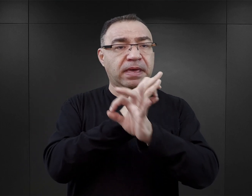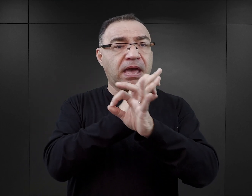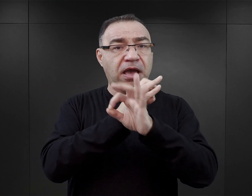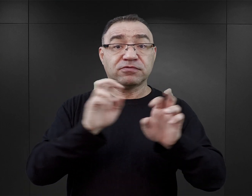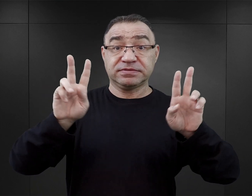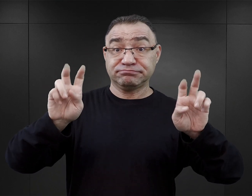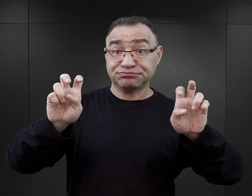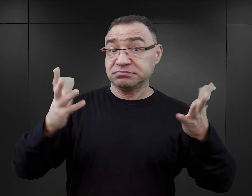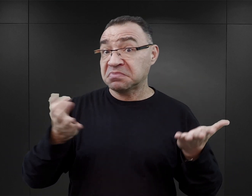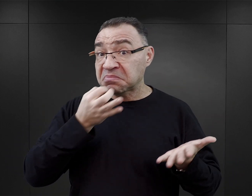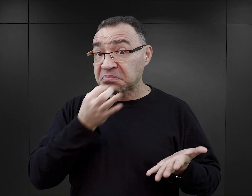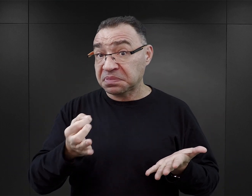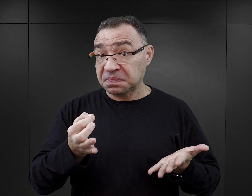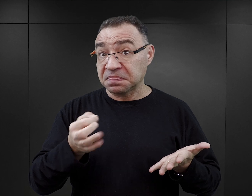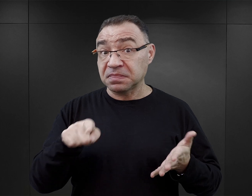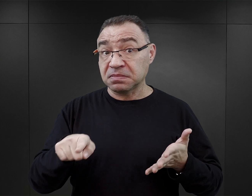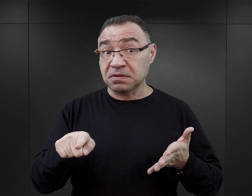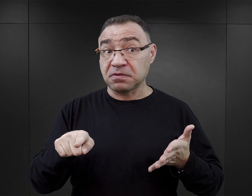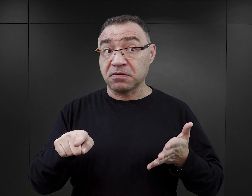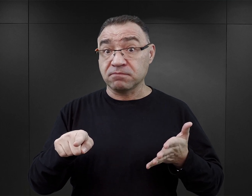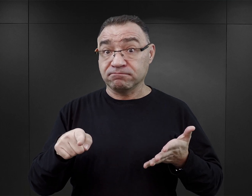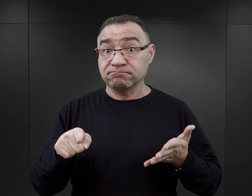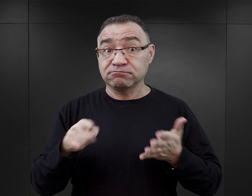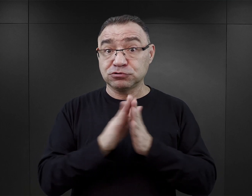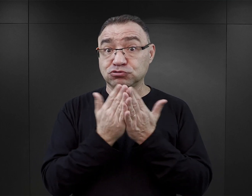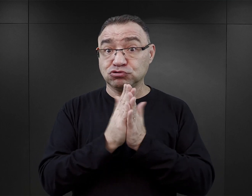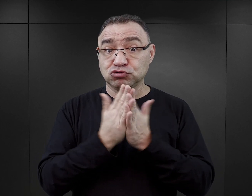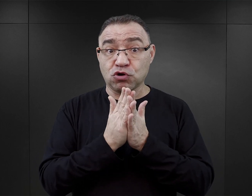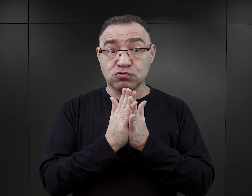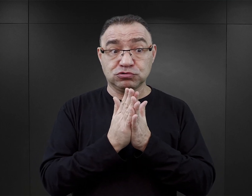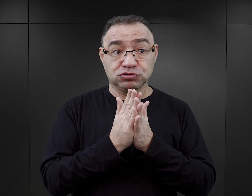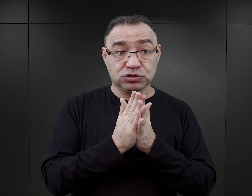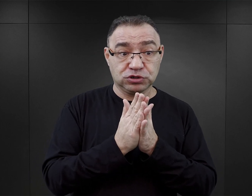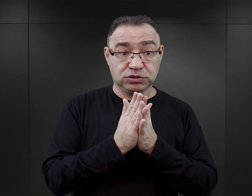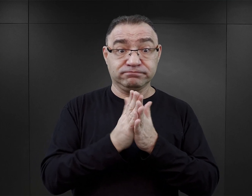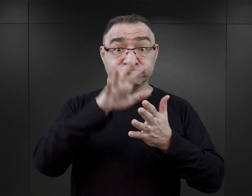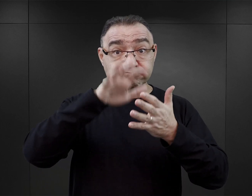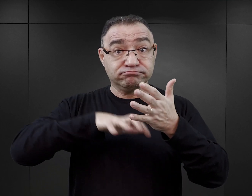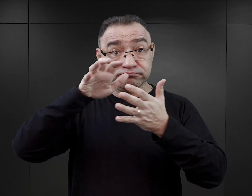Czy możemy powiedzieć, że mamy do czynienia z drugą falą literatury obozowej,